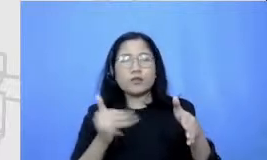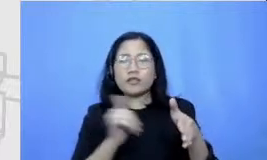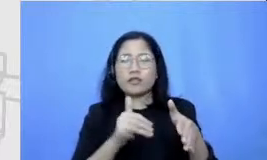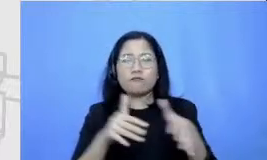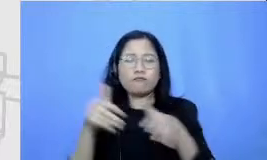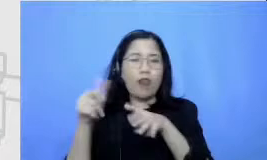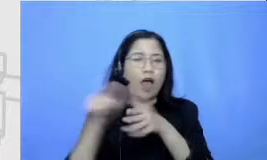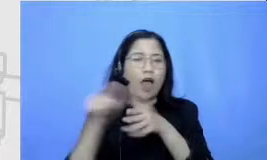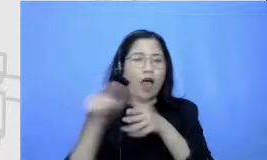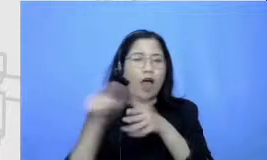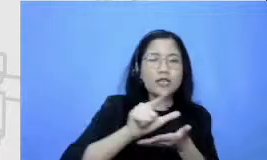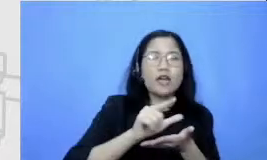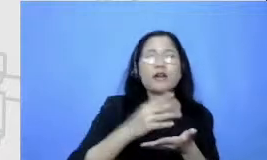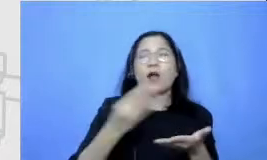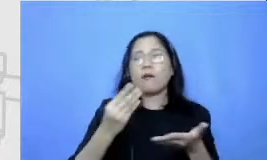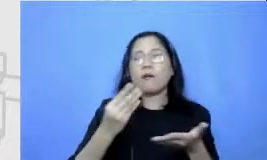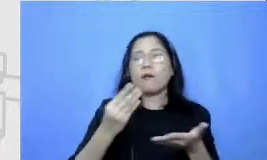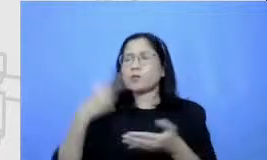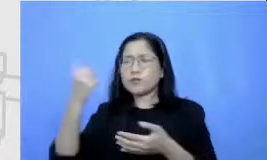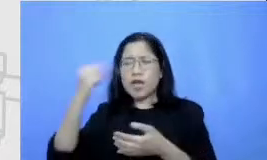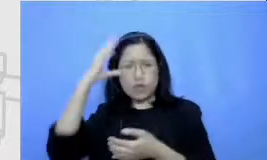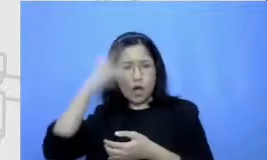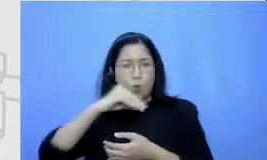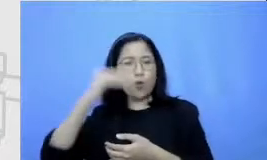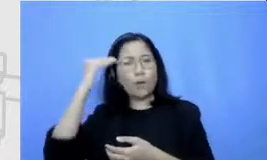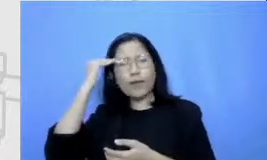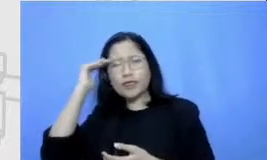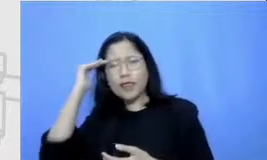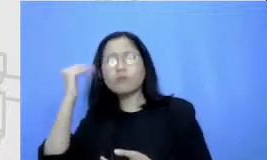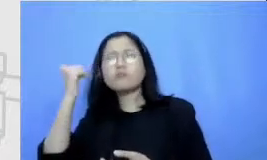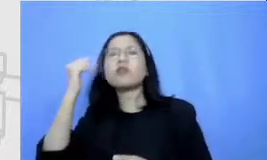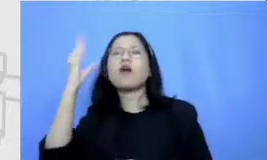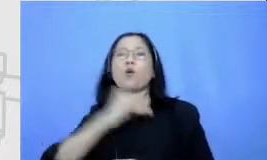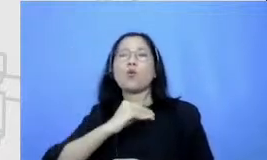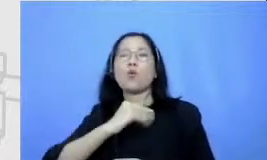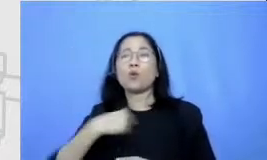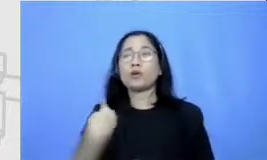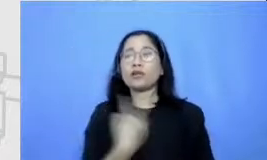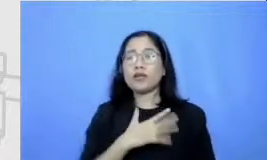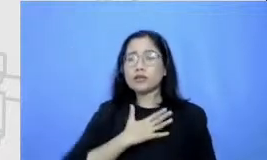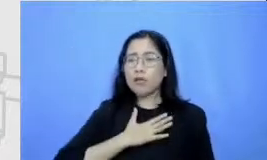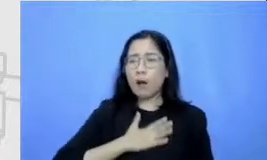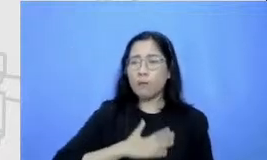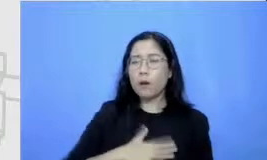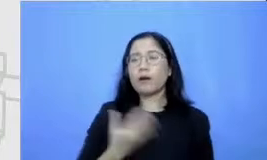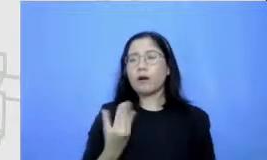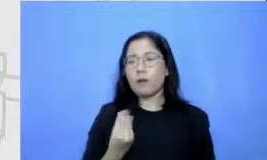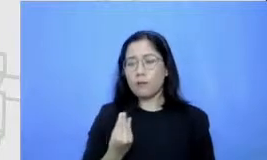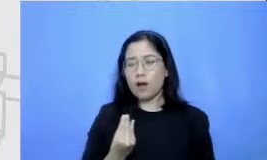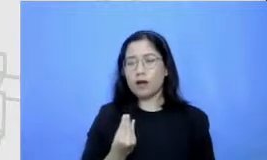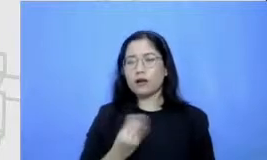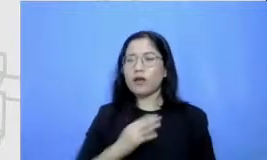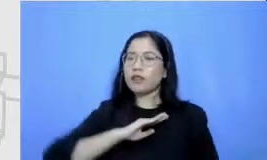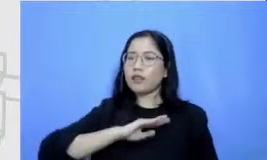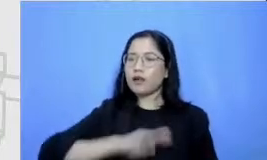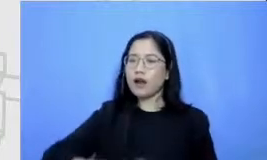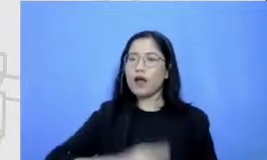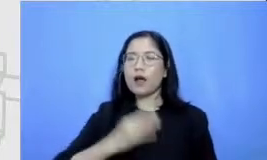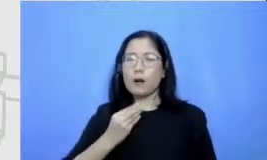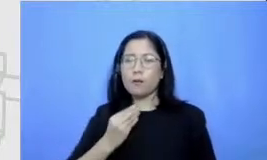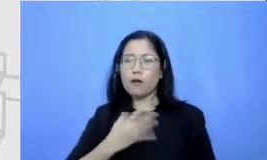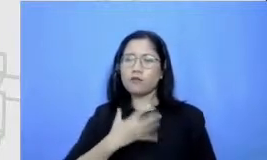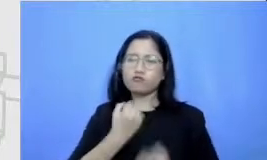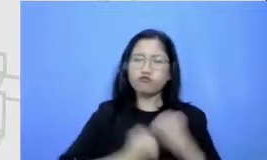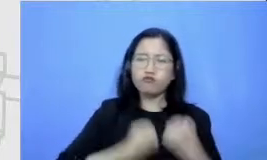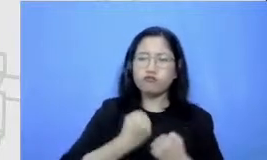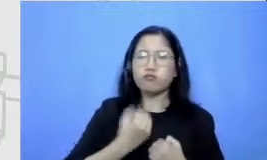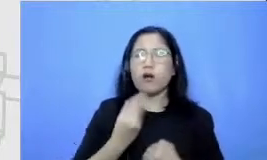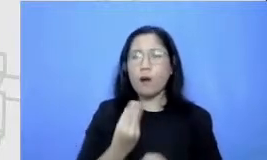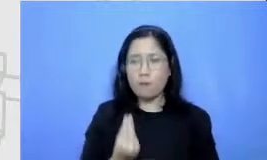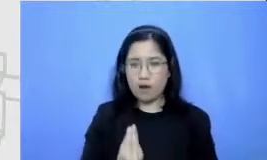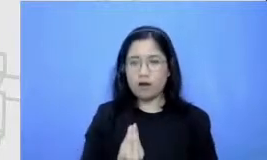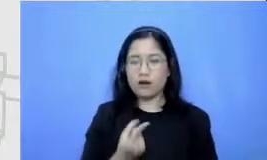harus sabar Kapan saya harus agresif Kapan saya harus tenang kita bisa menggunakan kerangka Semar